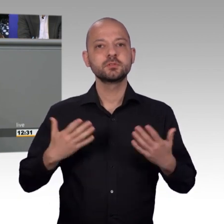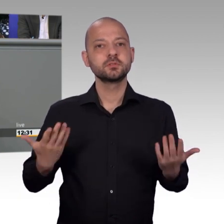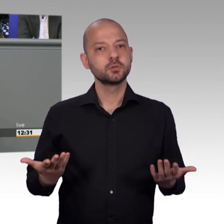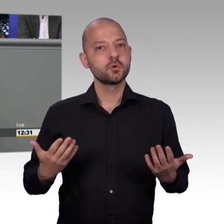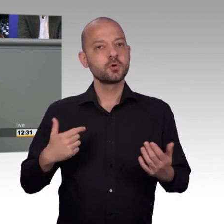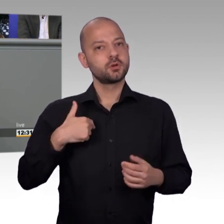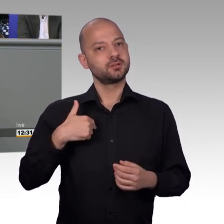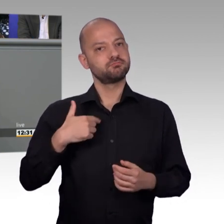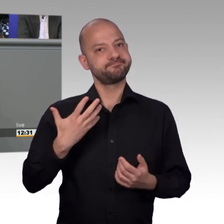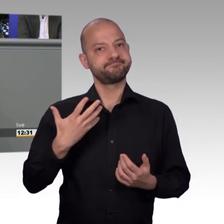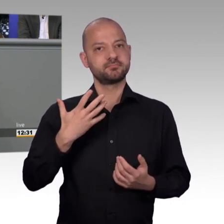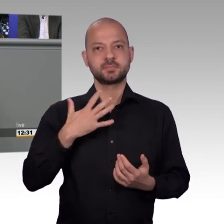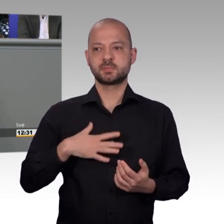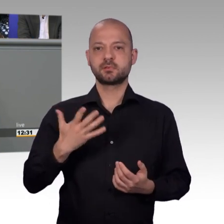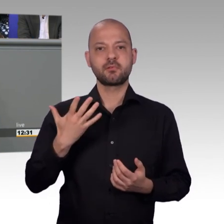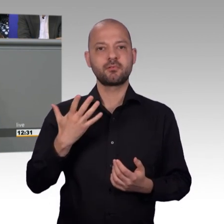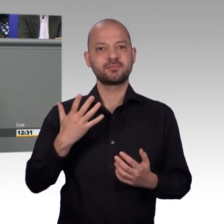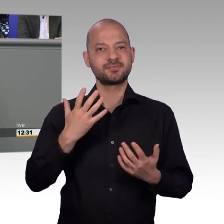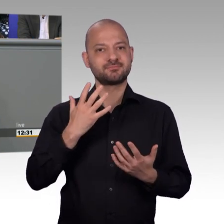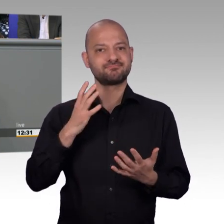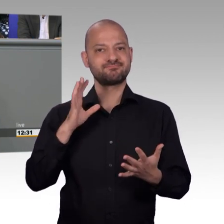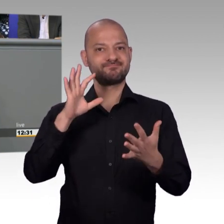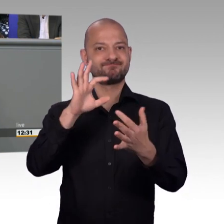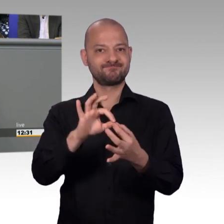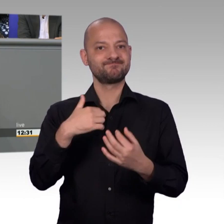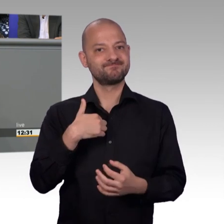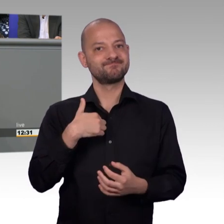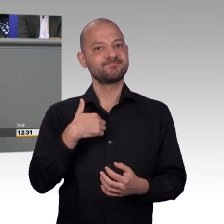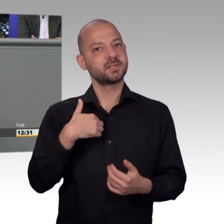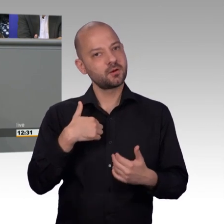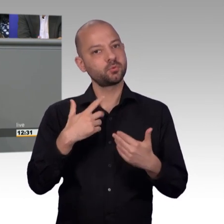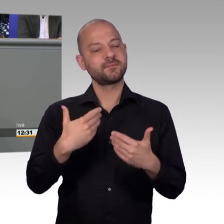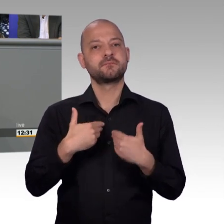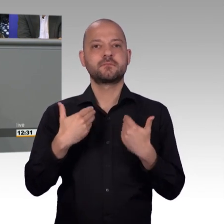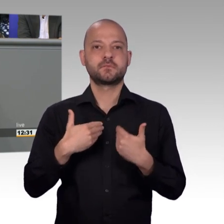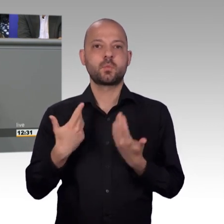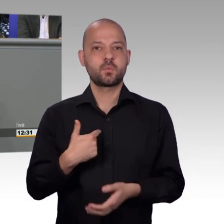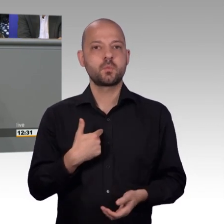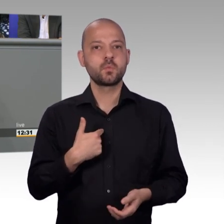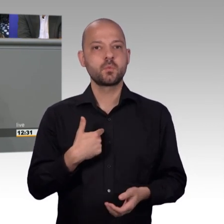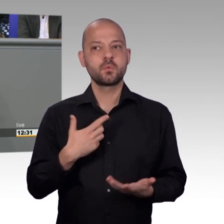Ich gehöre dem Petitionsausschuss erst seit dieser Legislaturperiode an, aber habe meine Erfahrung aus dem Hessischen Landtag, wo ich über